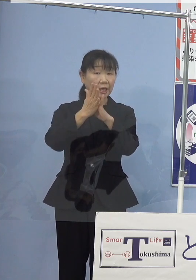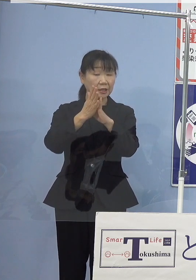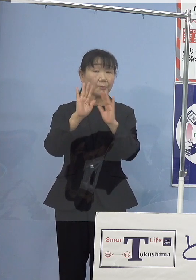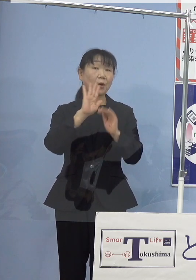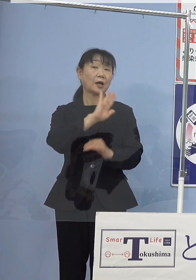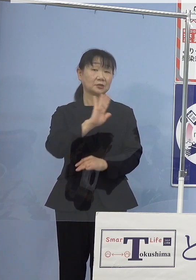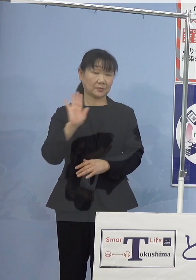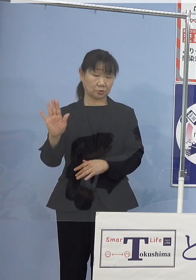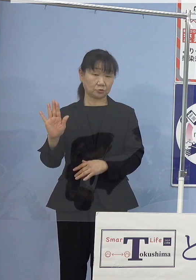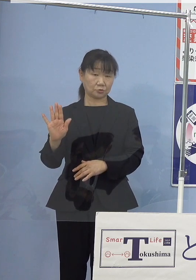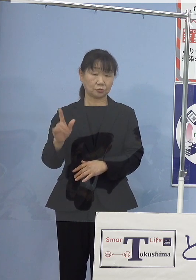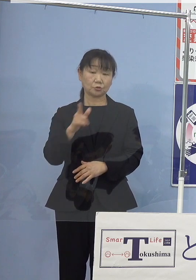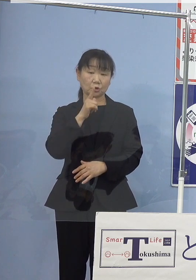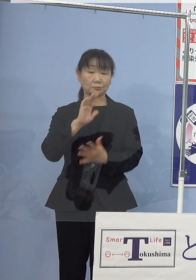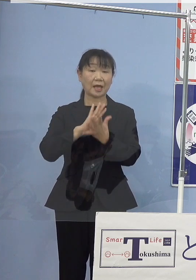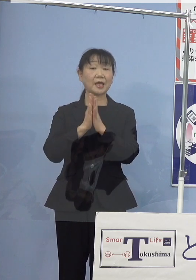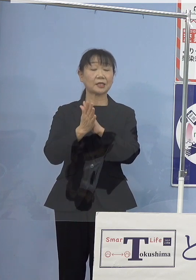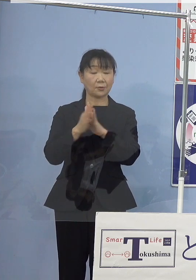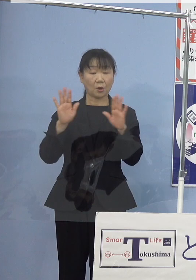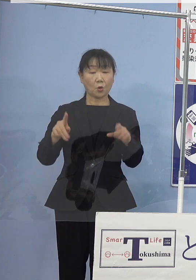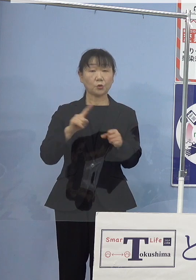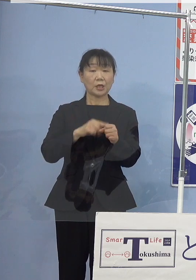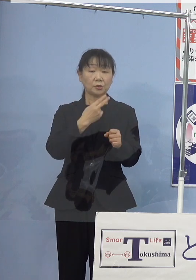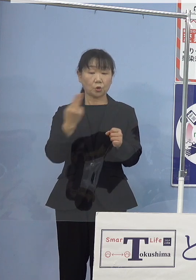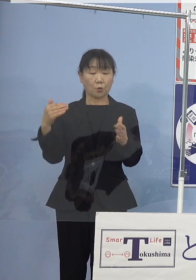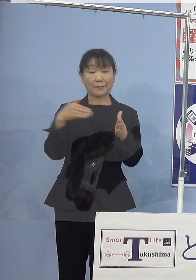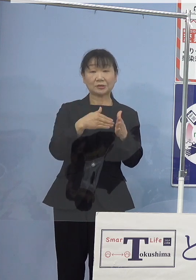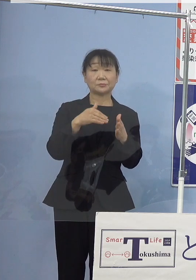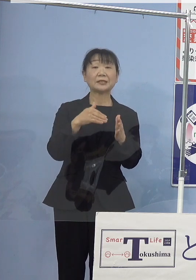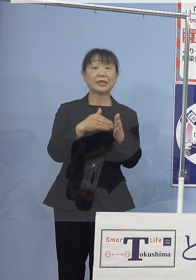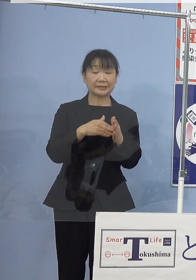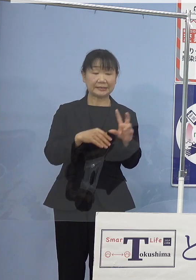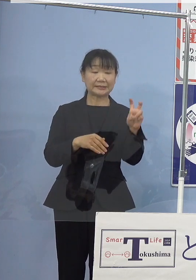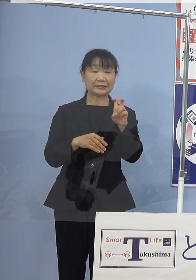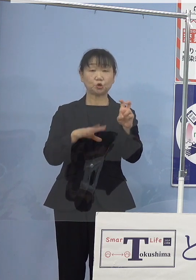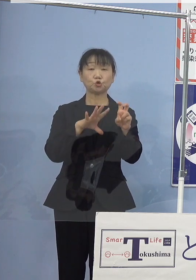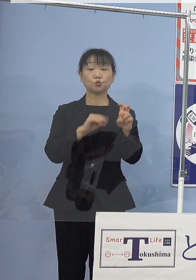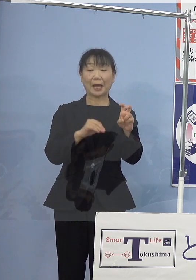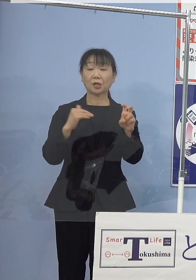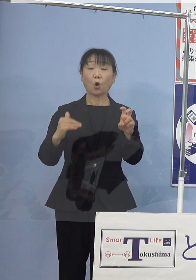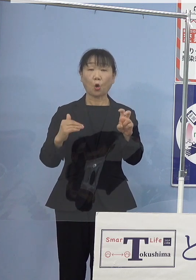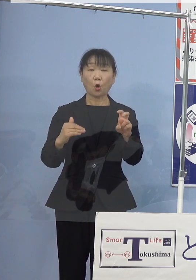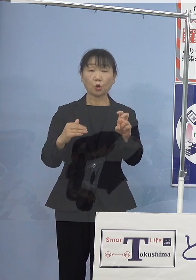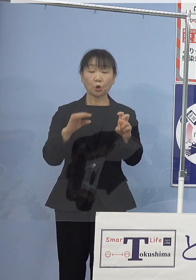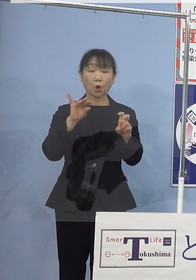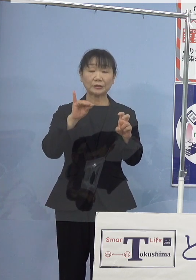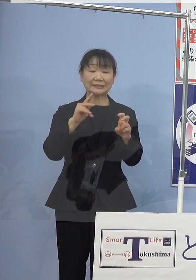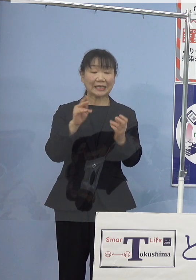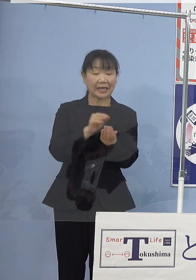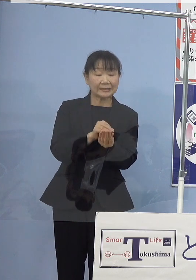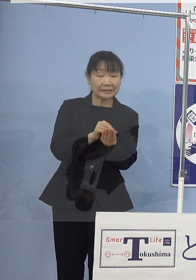本県では本年度末までに 20万個の稚貝を出荷予定であり